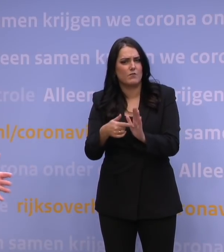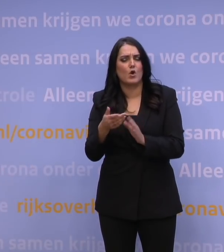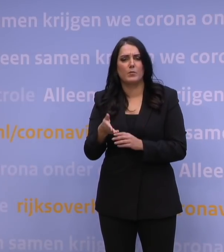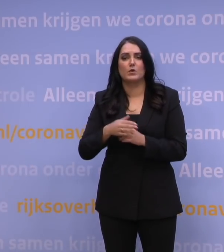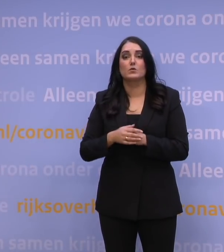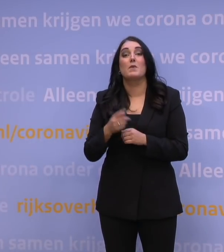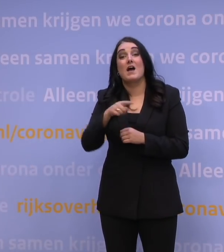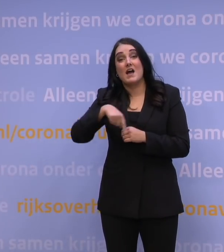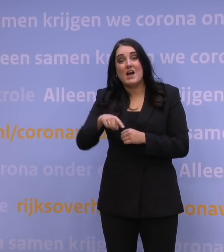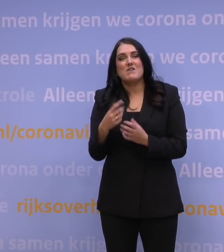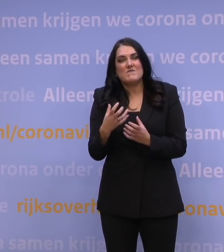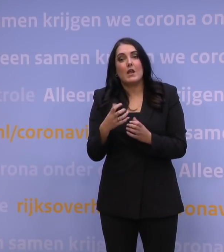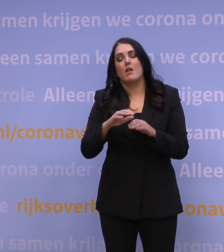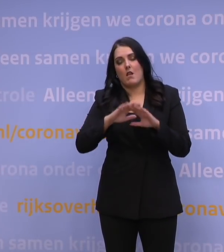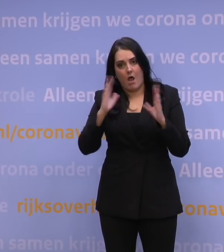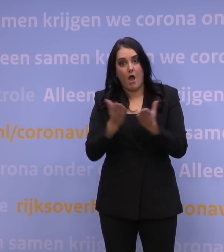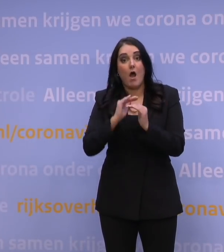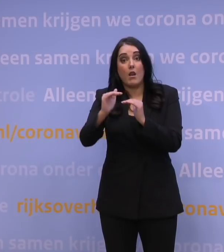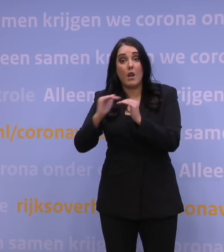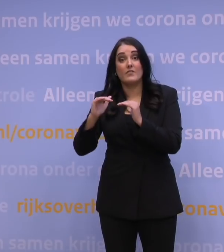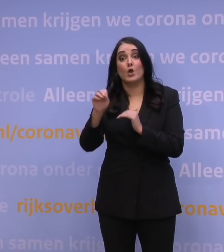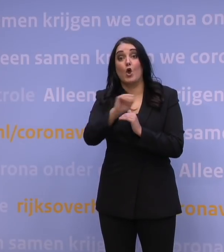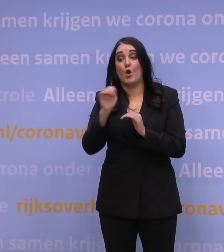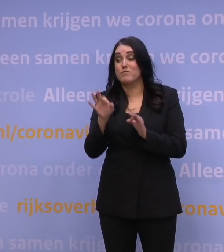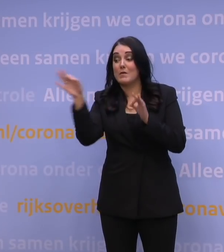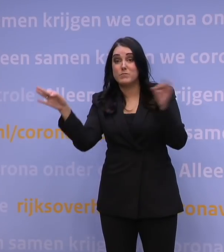dat voor alle landen van buiten Europa een test gaat gelden,